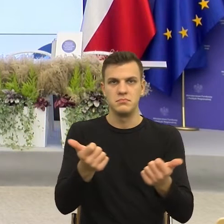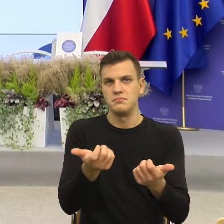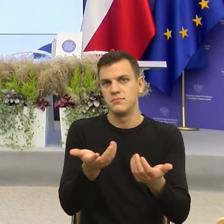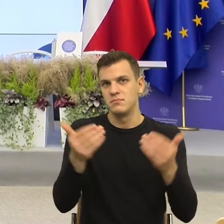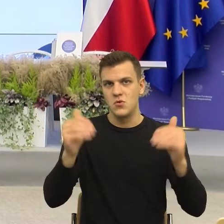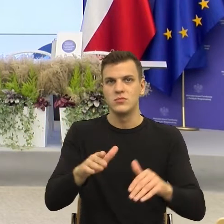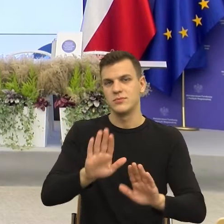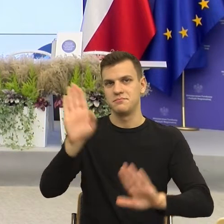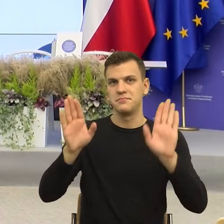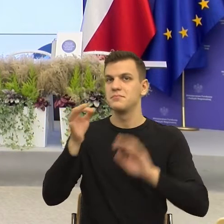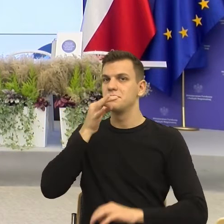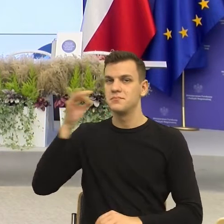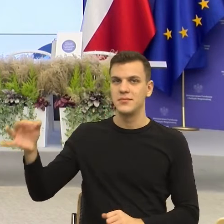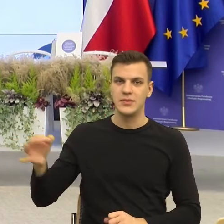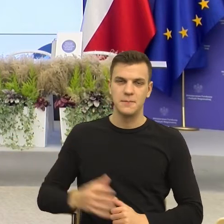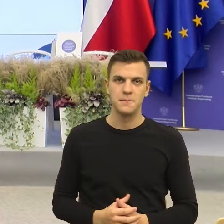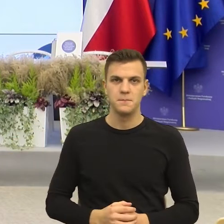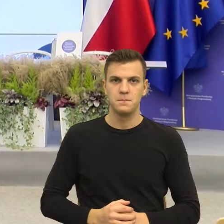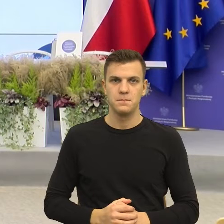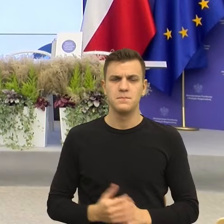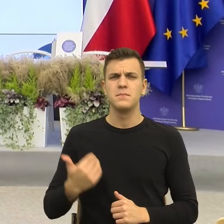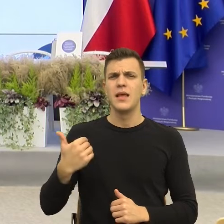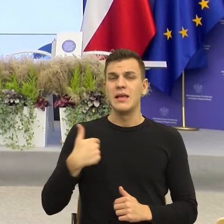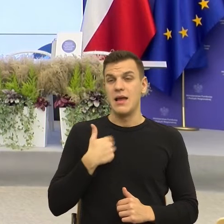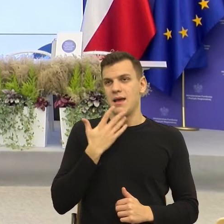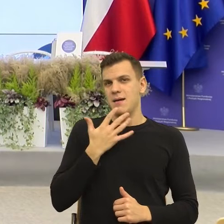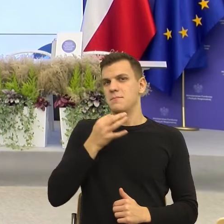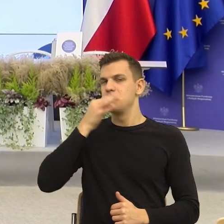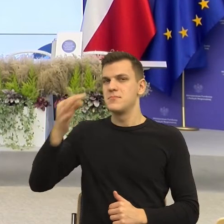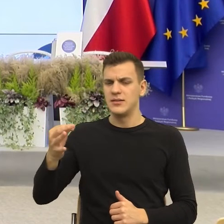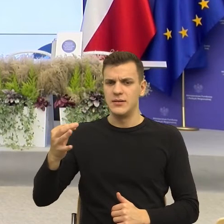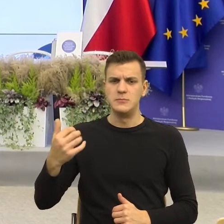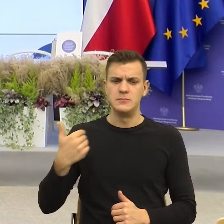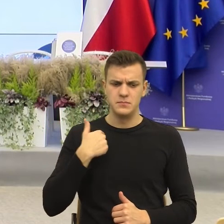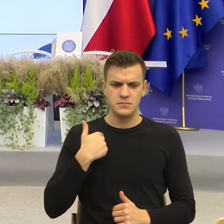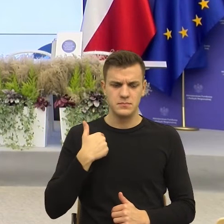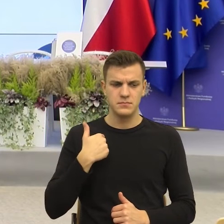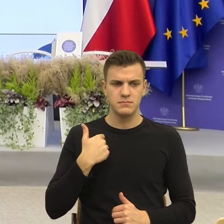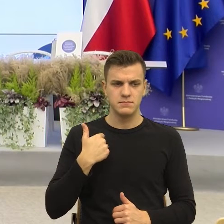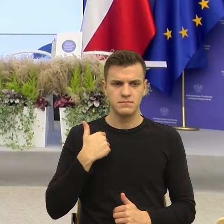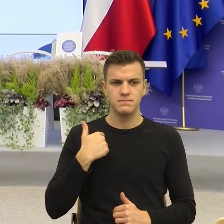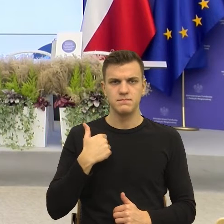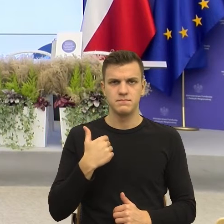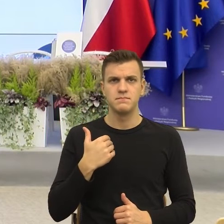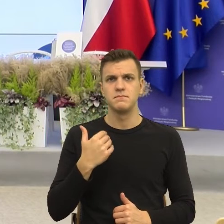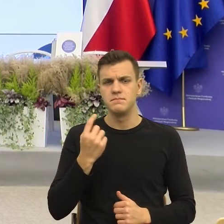Tak sobie pomyślałem, z jednej strony wydaje mi się konsekwencją tych postulatów,